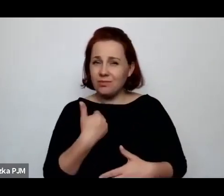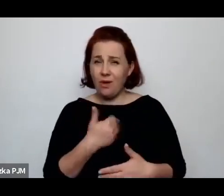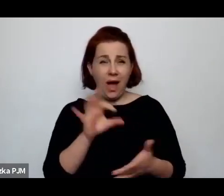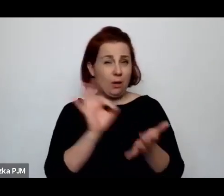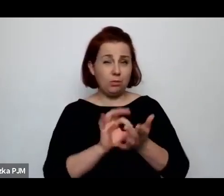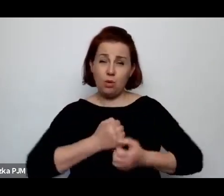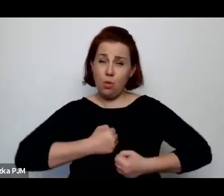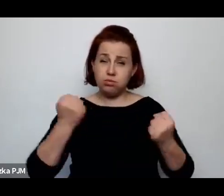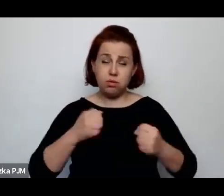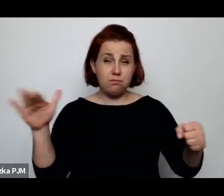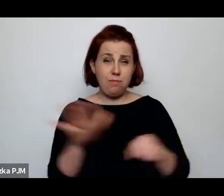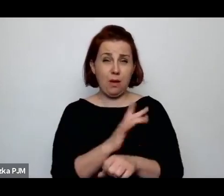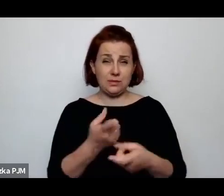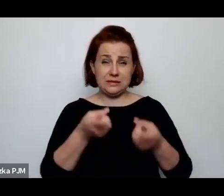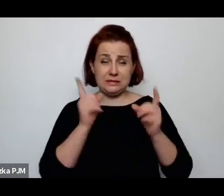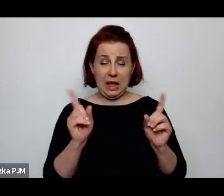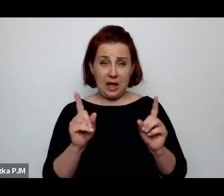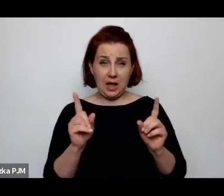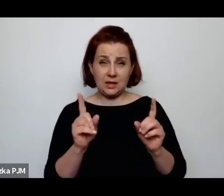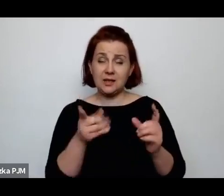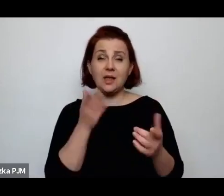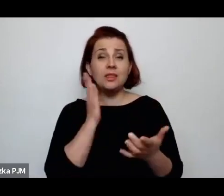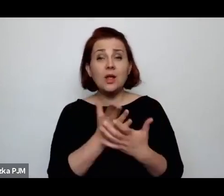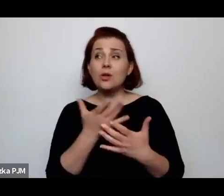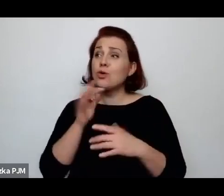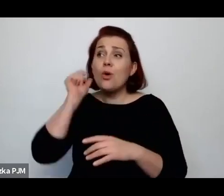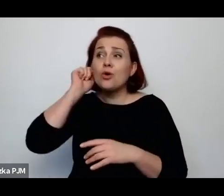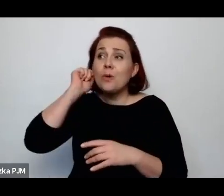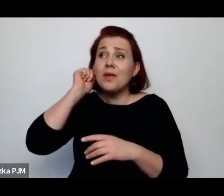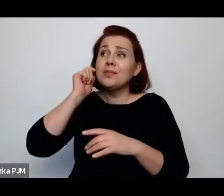więc tylko ewentualnie wspomagały te kobiety w jakiejś antykoncepcji